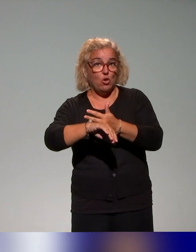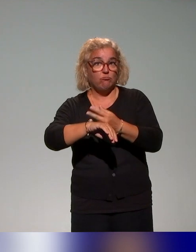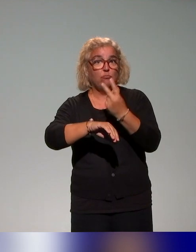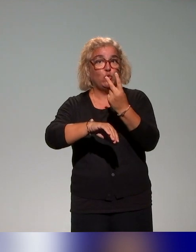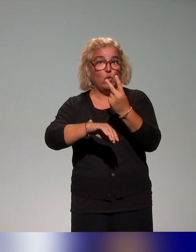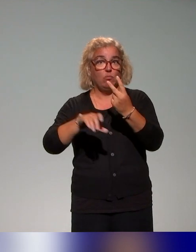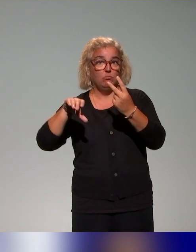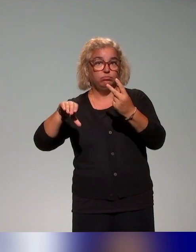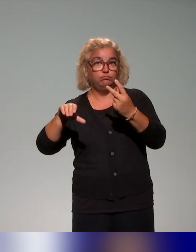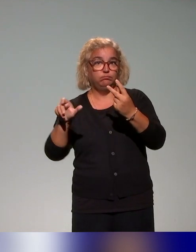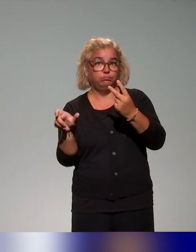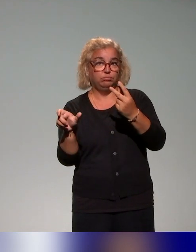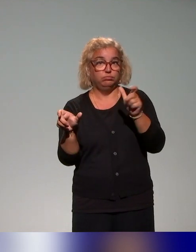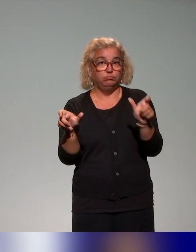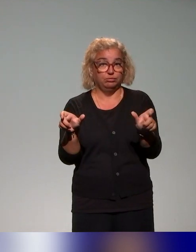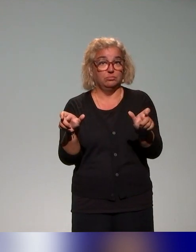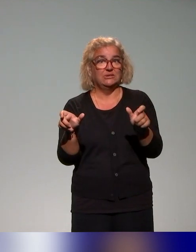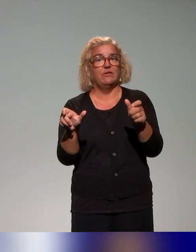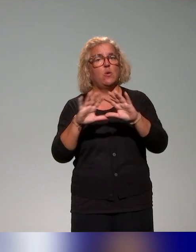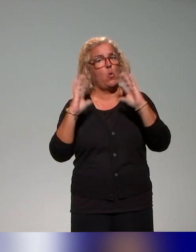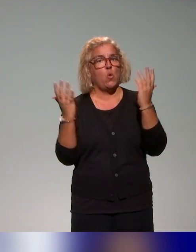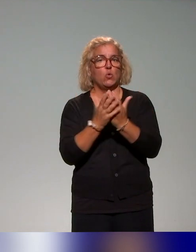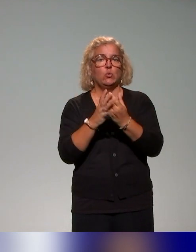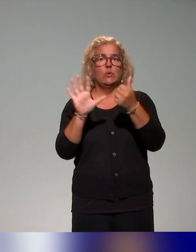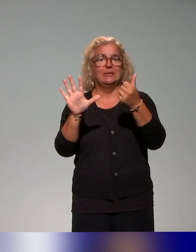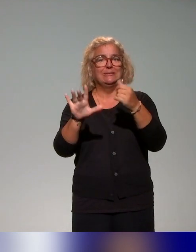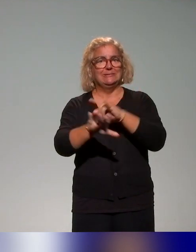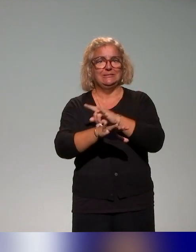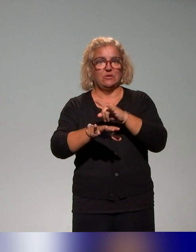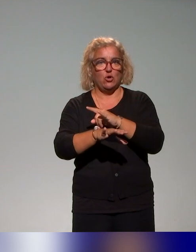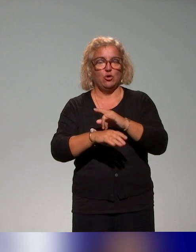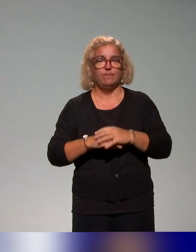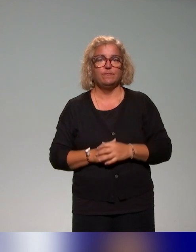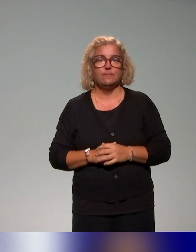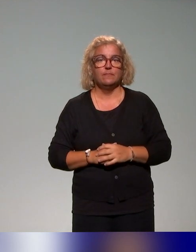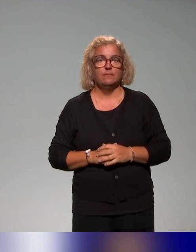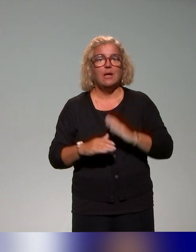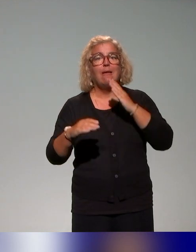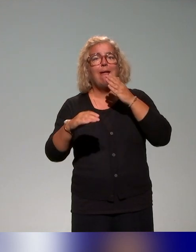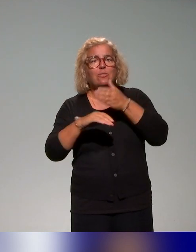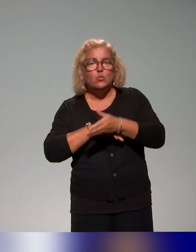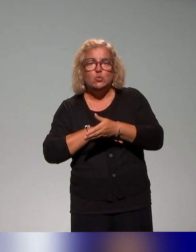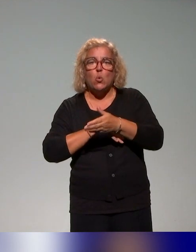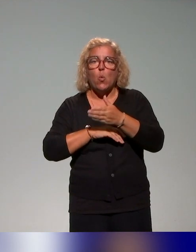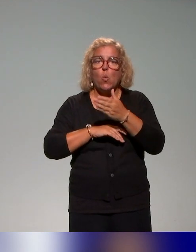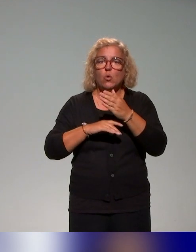donc qui fait six heures au total autour d'une introduction à la question de l'approche inclusive et puis d'un focus particulier